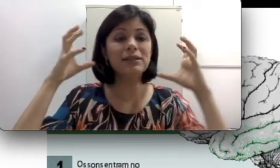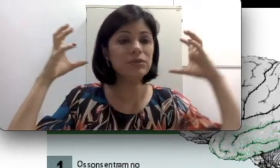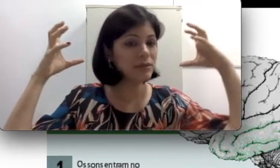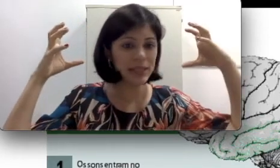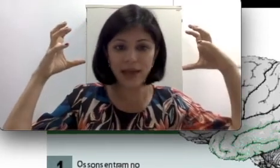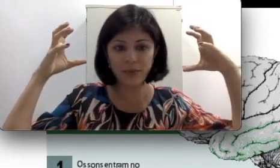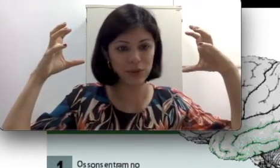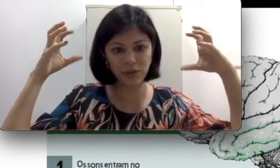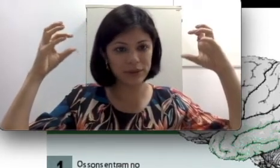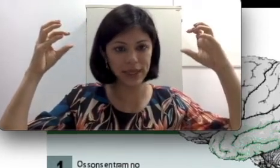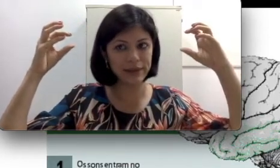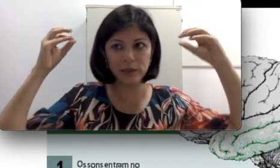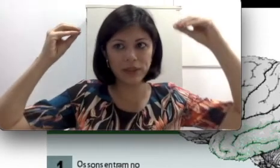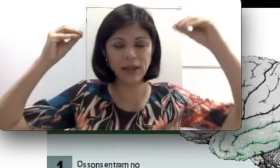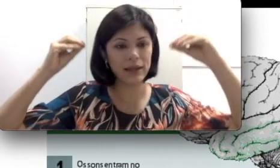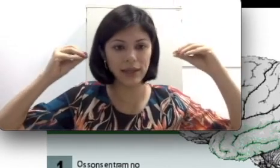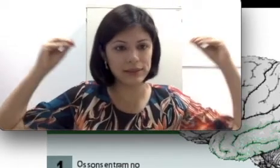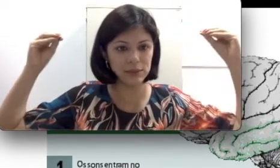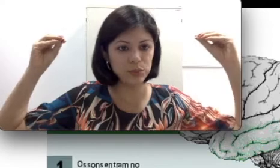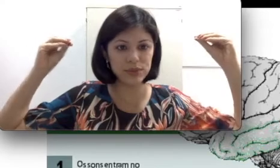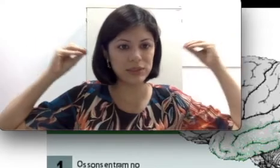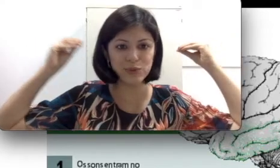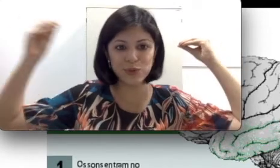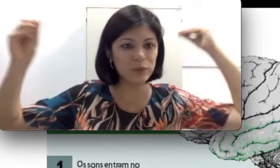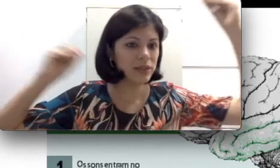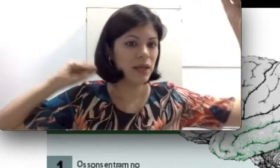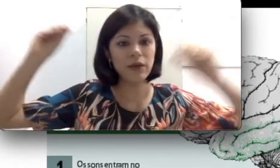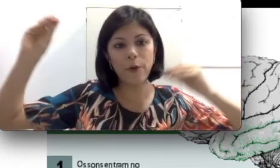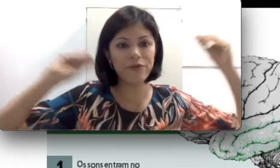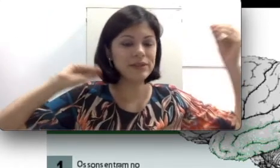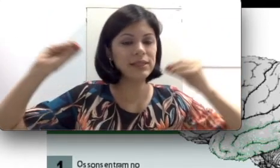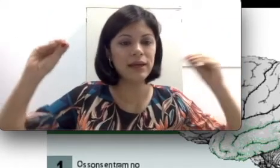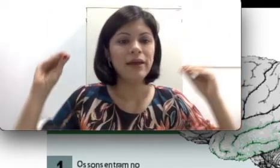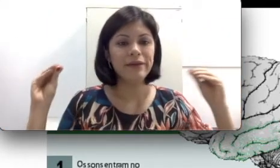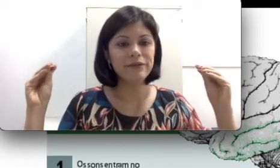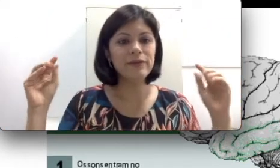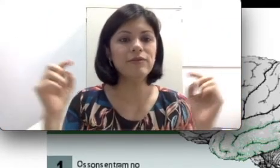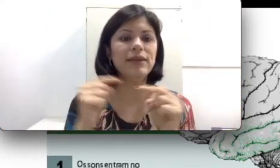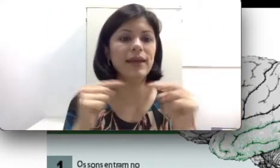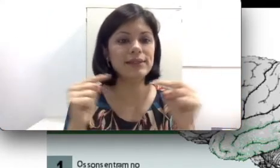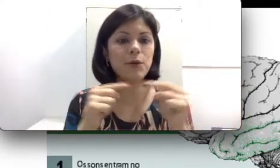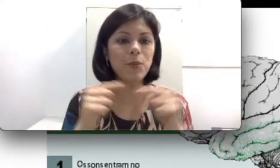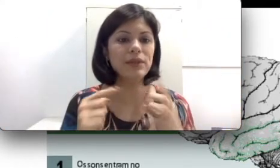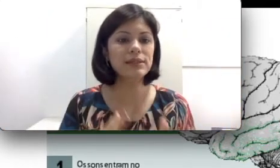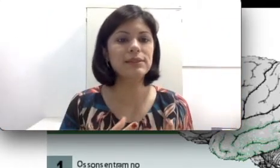o cérebro não consegue interpretar esse input que são sons e como fazer essa combinação